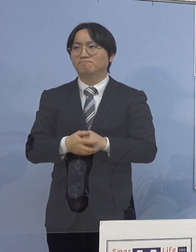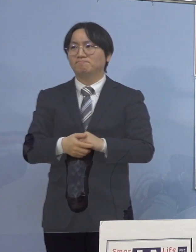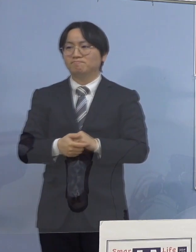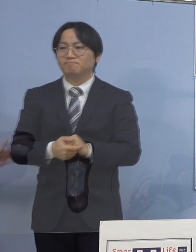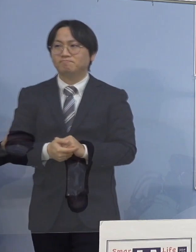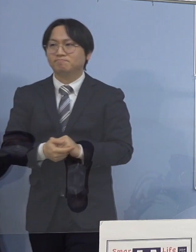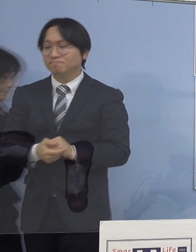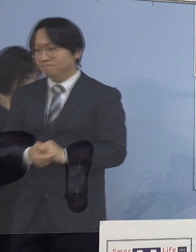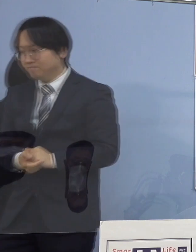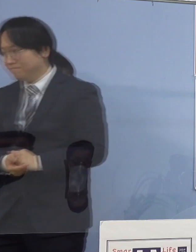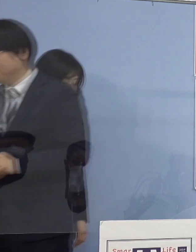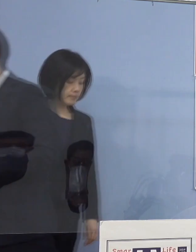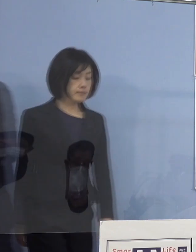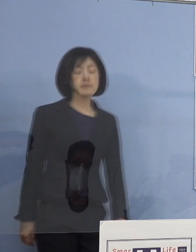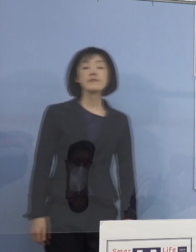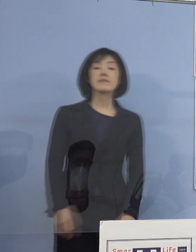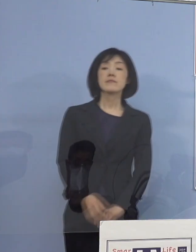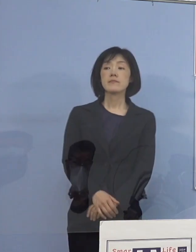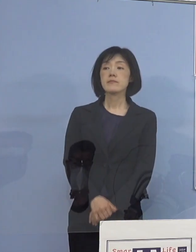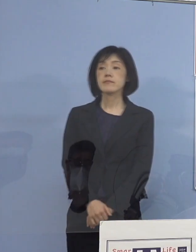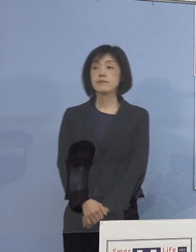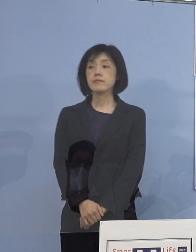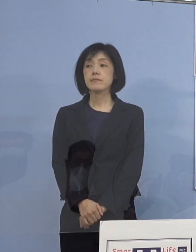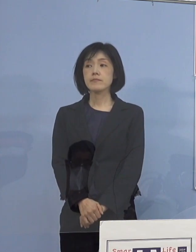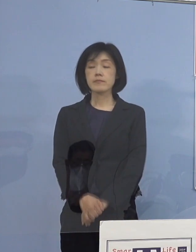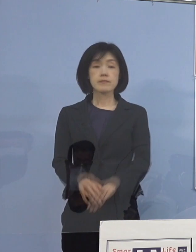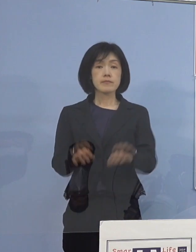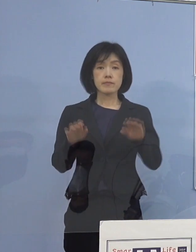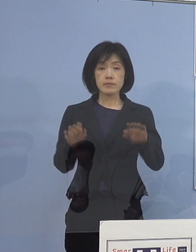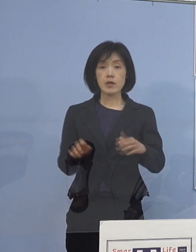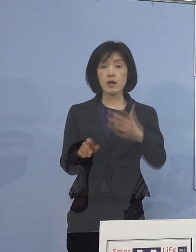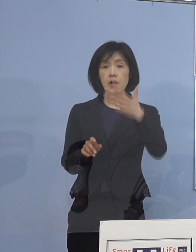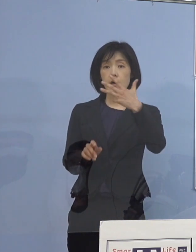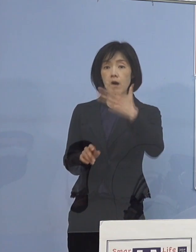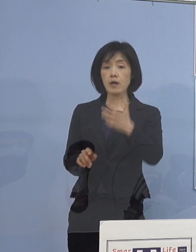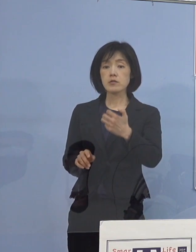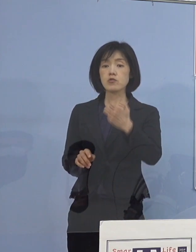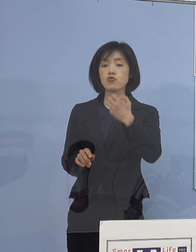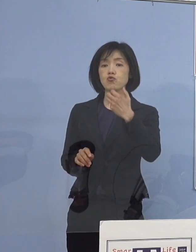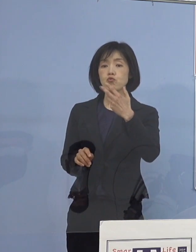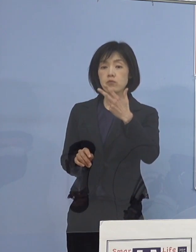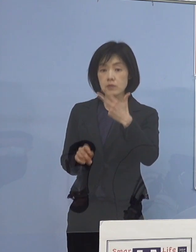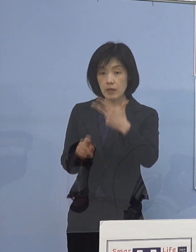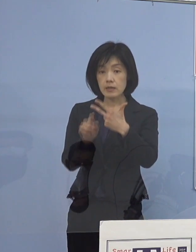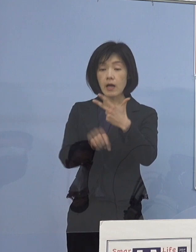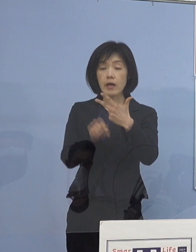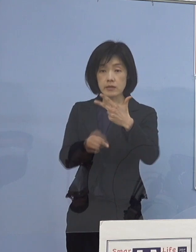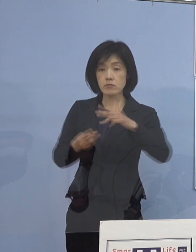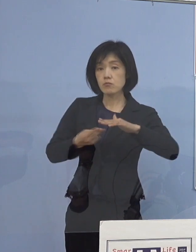（徳島新聞社） 今日段階で87人の入院患者がいらっしゃますが